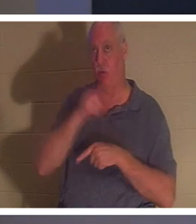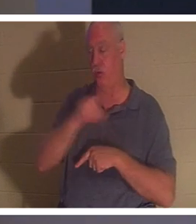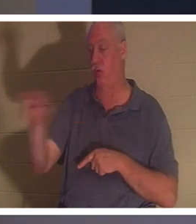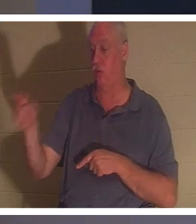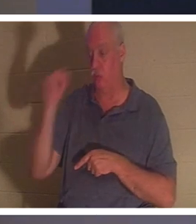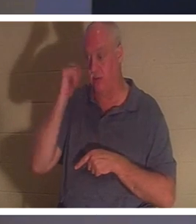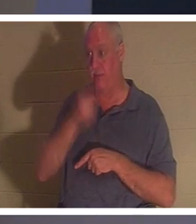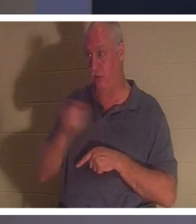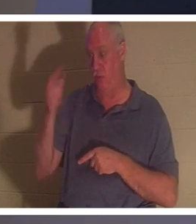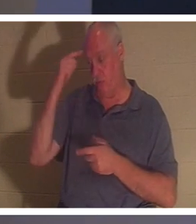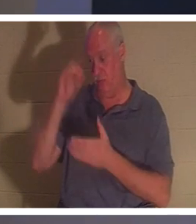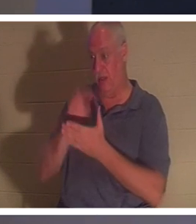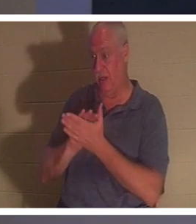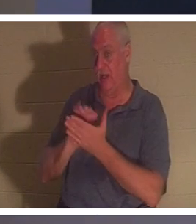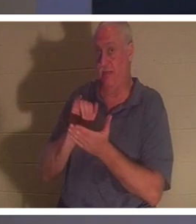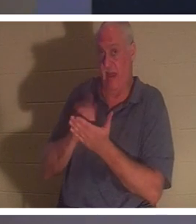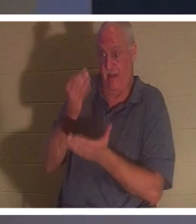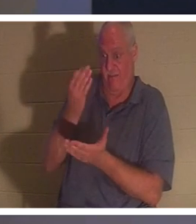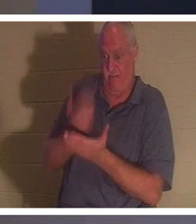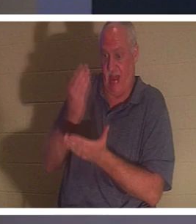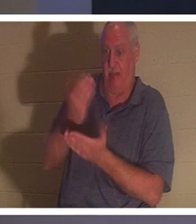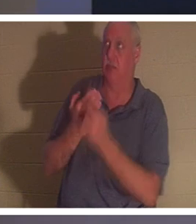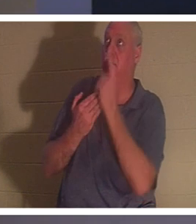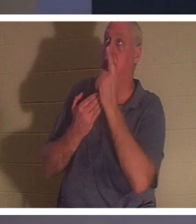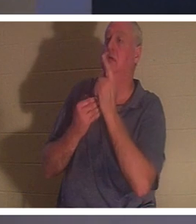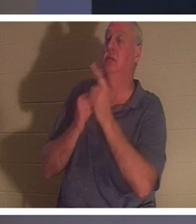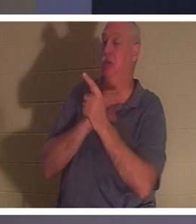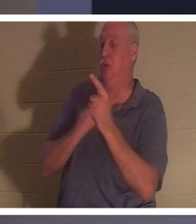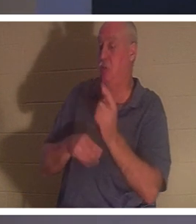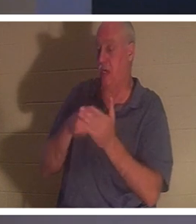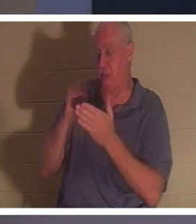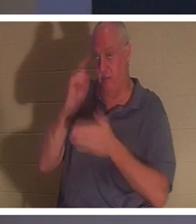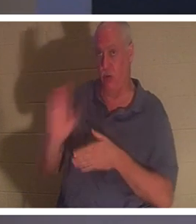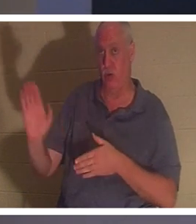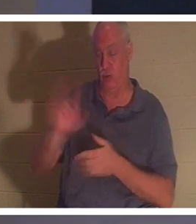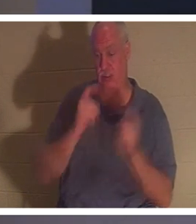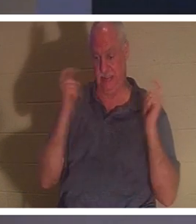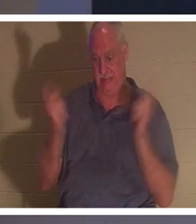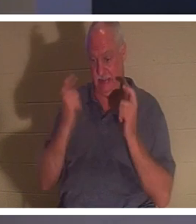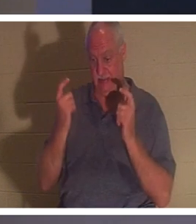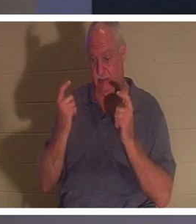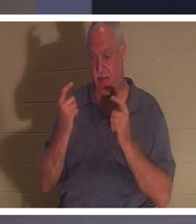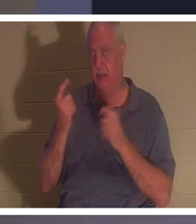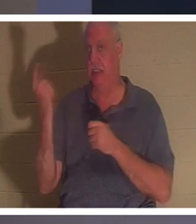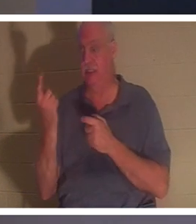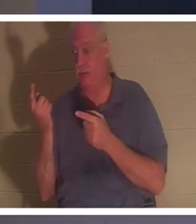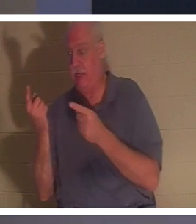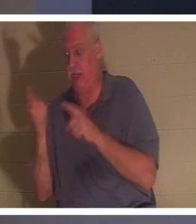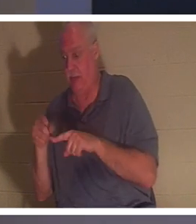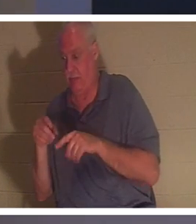キリストがあなたの罪の代価を支払ってくださったというまさにその事実を 信じるなら 、あなたの霊の中で何かが起こります。